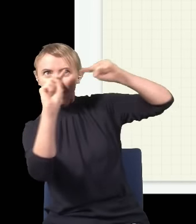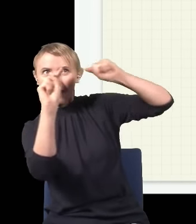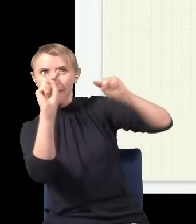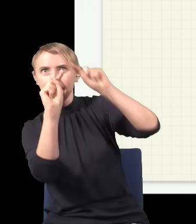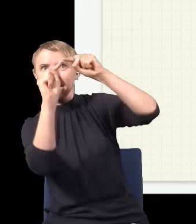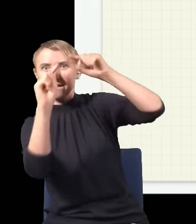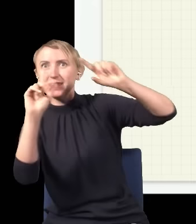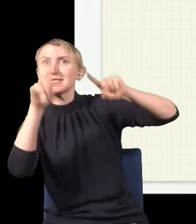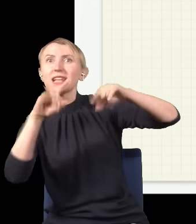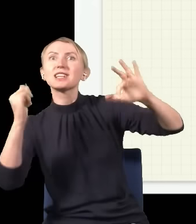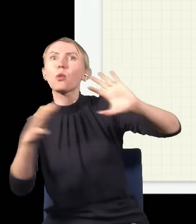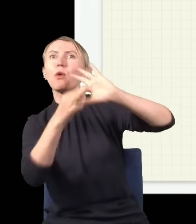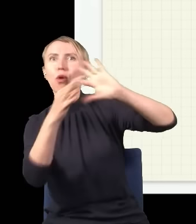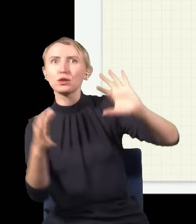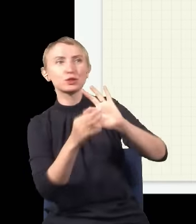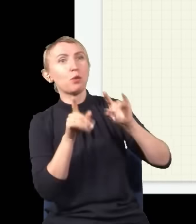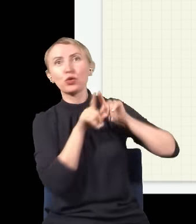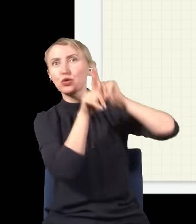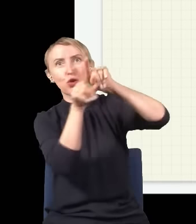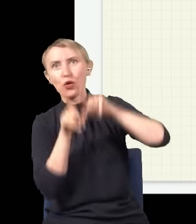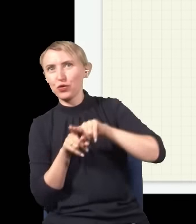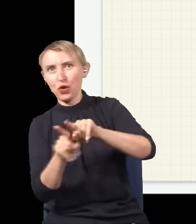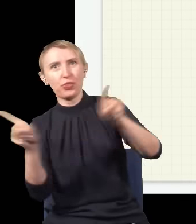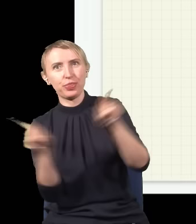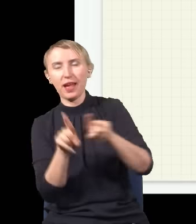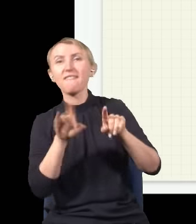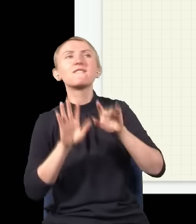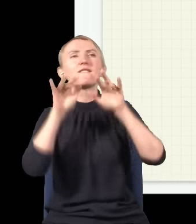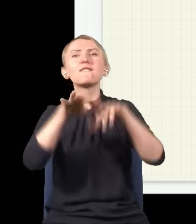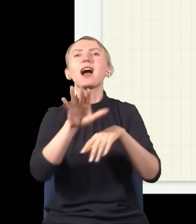środku ekranu obie drogi są dokładnie takie same, więc każda z fal przechodzi tę samą drogę i w związku